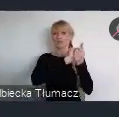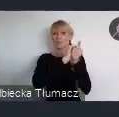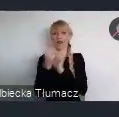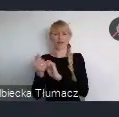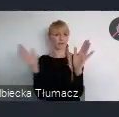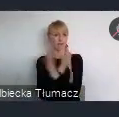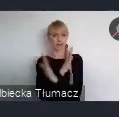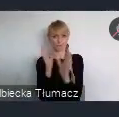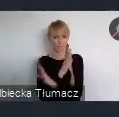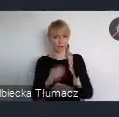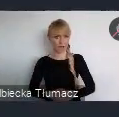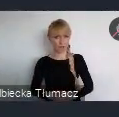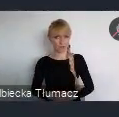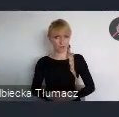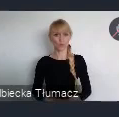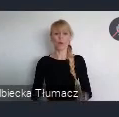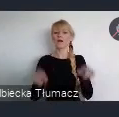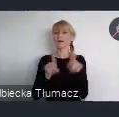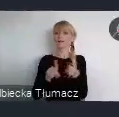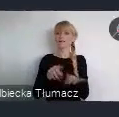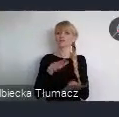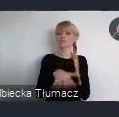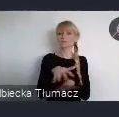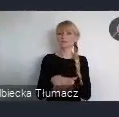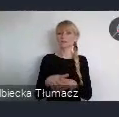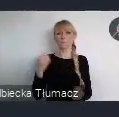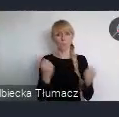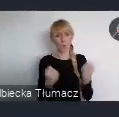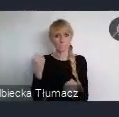To również system mobilności miejskiej i bezpieczeństwa ruchu.